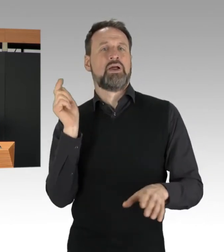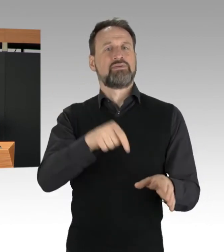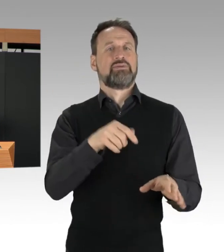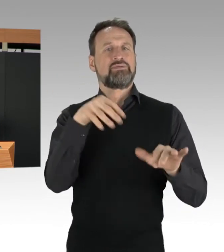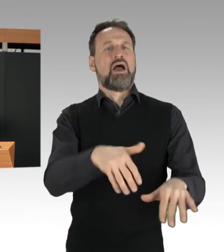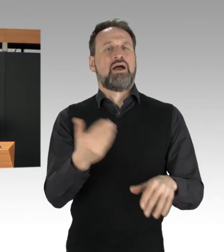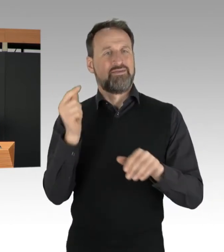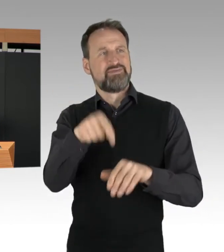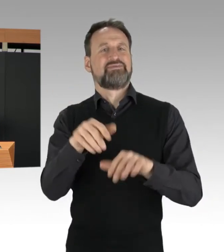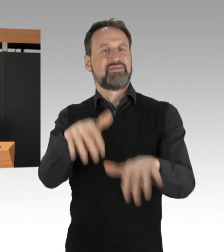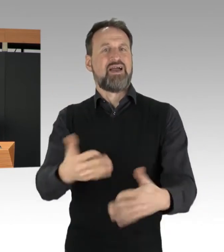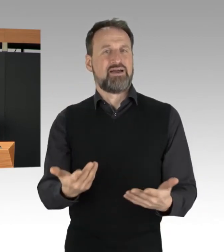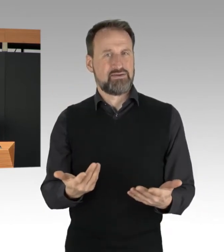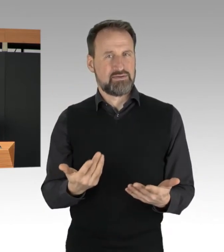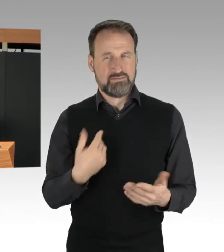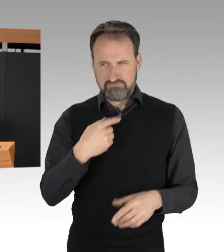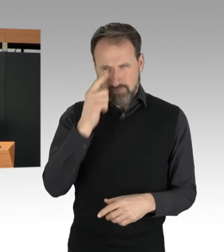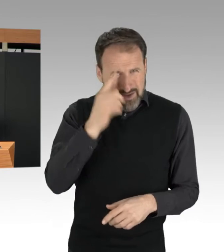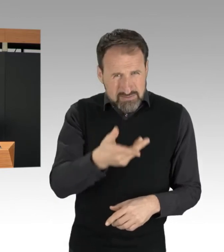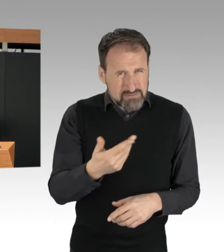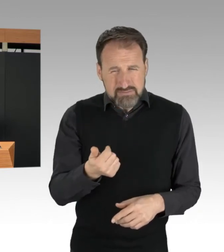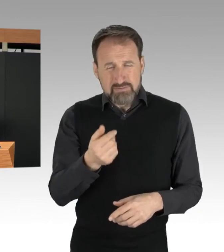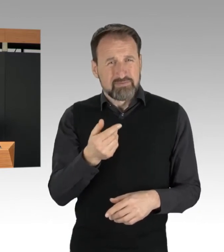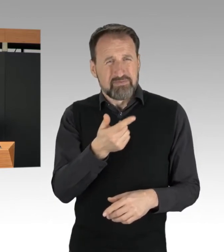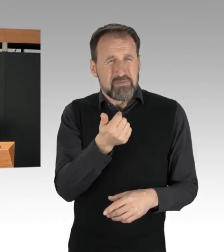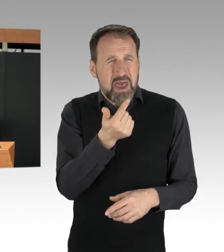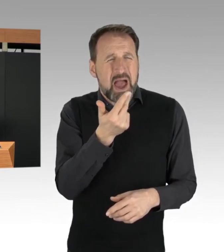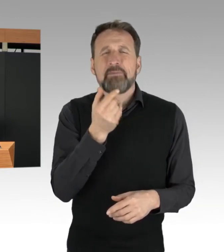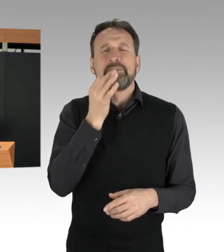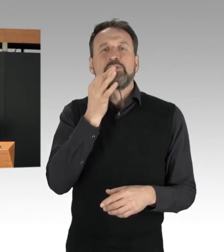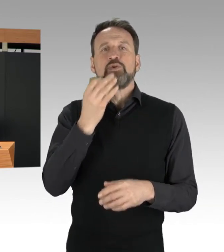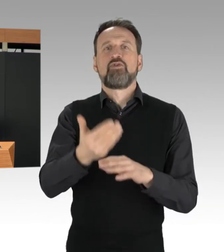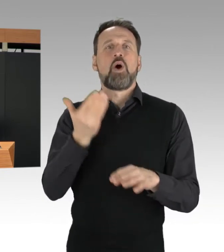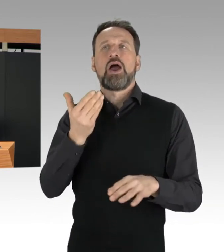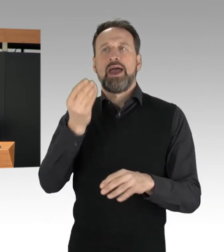oft wenige Minuten vorher angekündigt oder gepostet wurden.